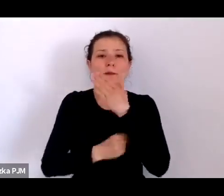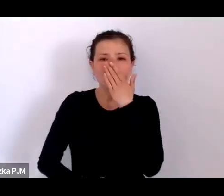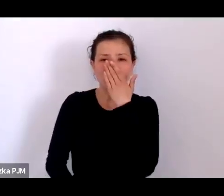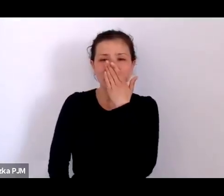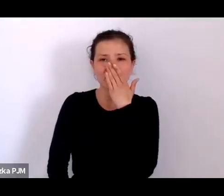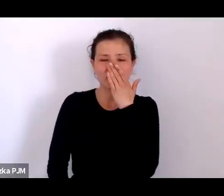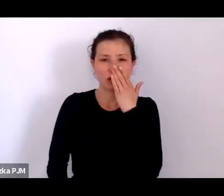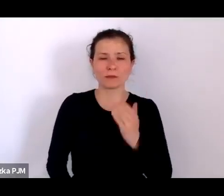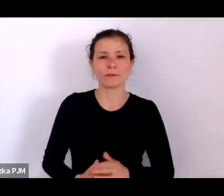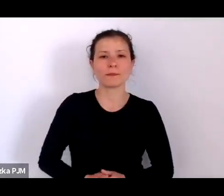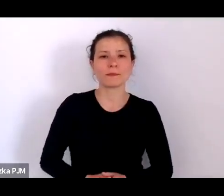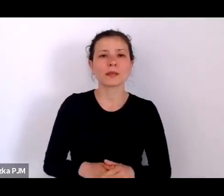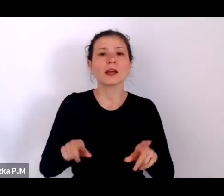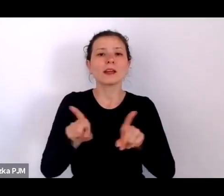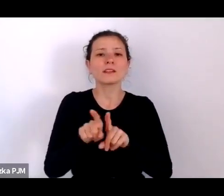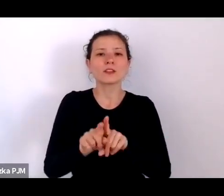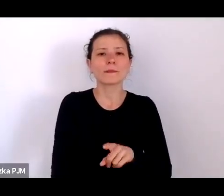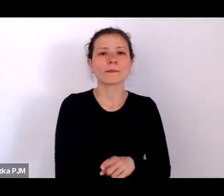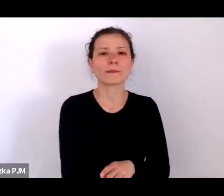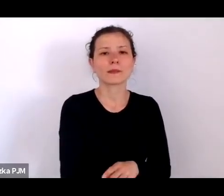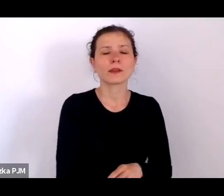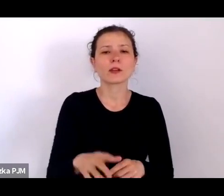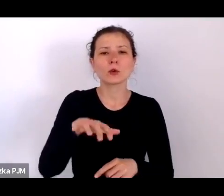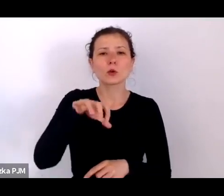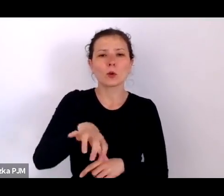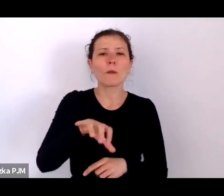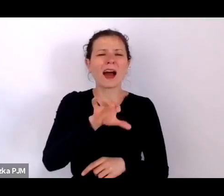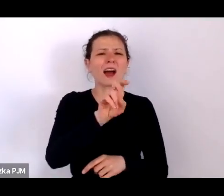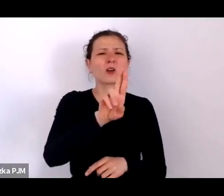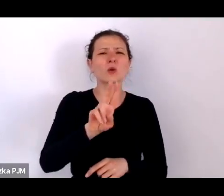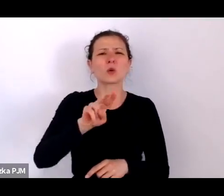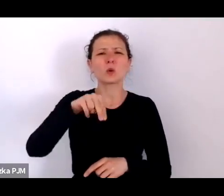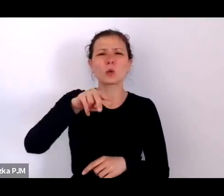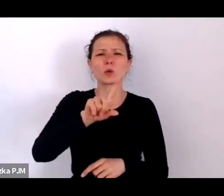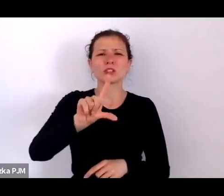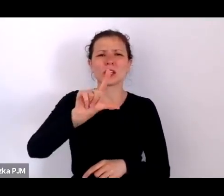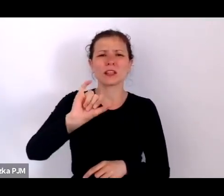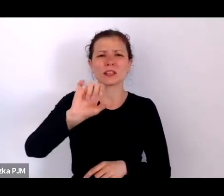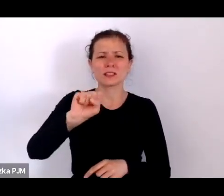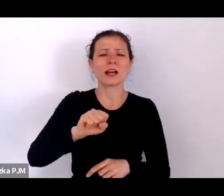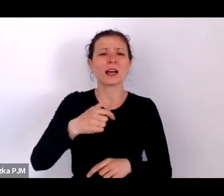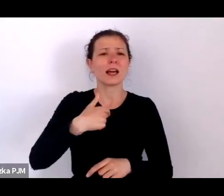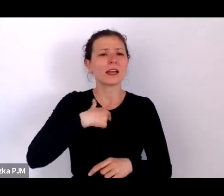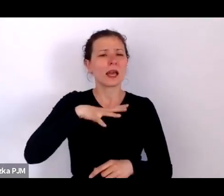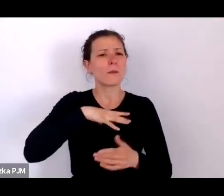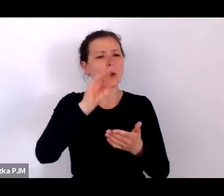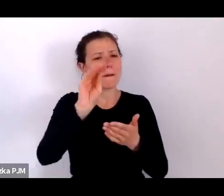Kiedy pisałam „Historię słabych”, zastanawiałam się nad epidemiami